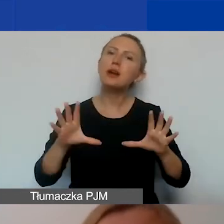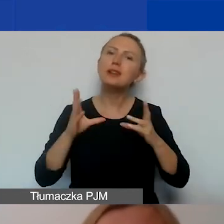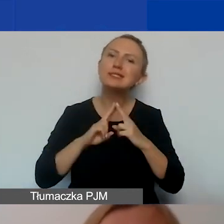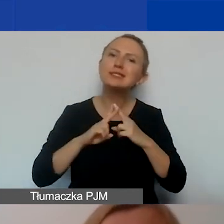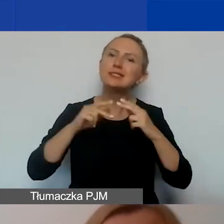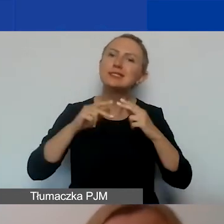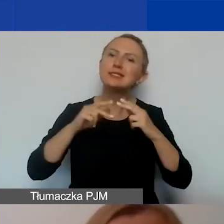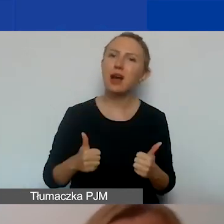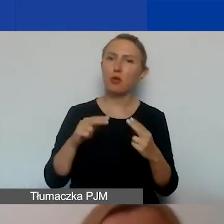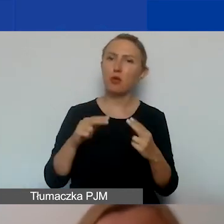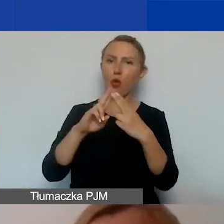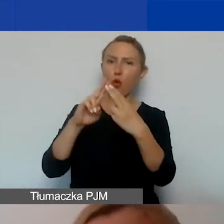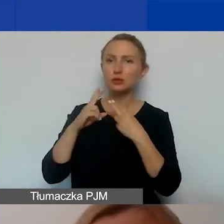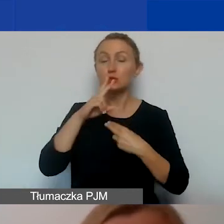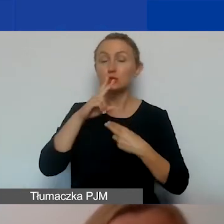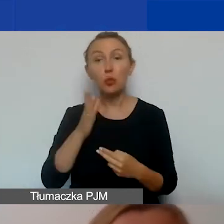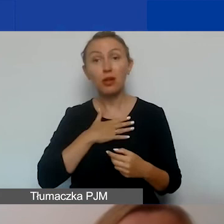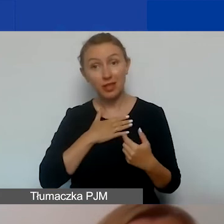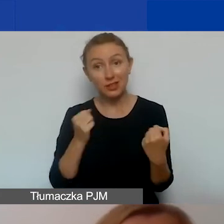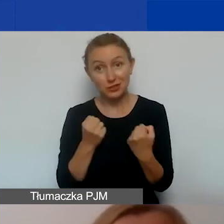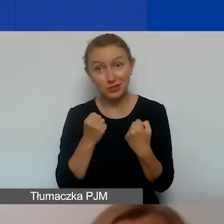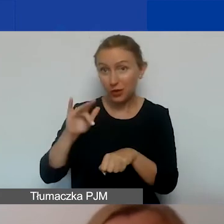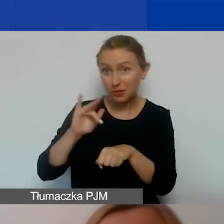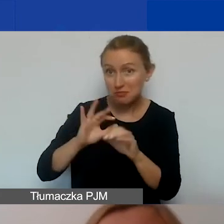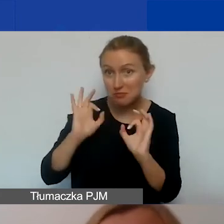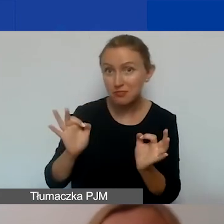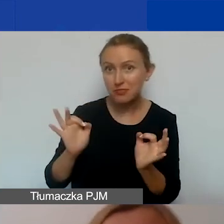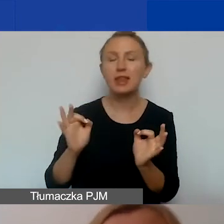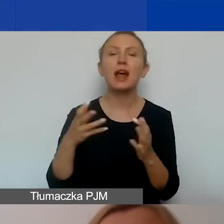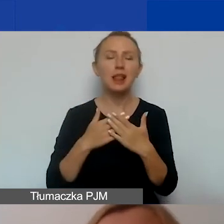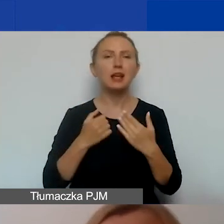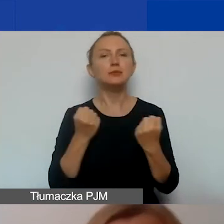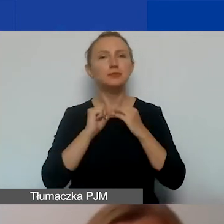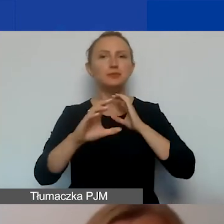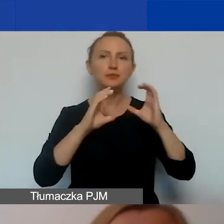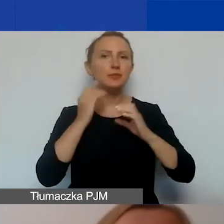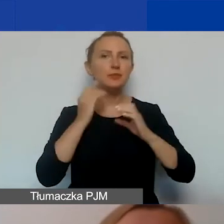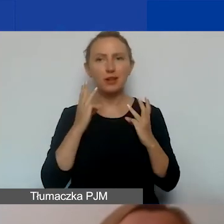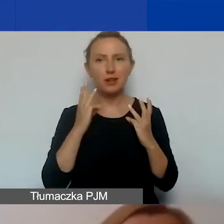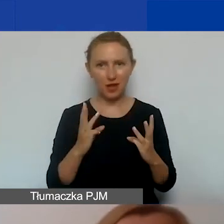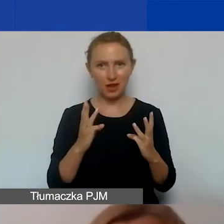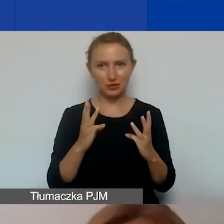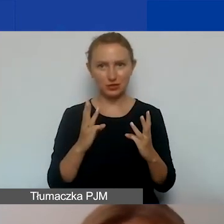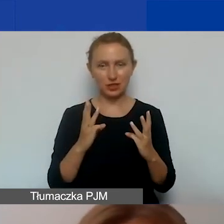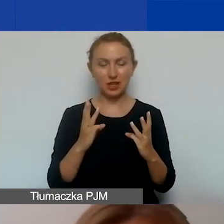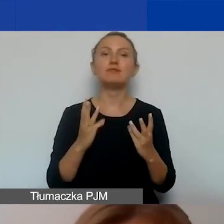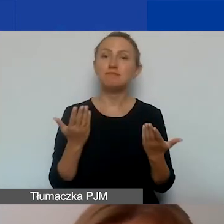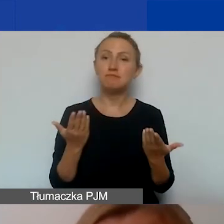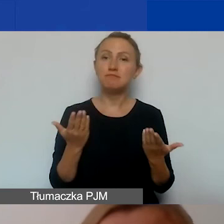żeby zobaczyć, na ile skuteczny jest nasz projekt. W związku z tym działania komunikacyjne są ważne, ponieważ właśnie pozwalają nam